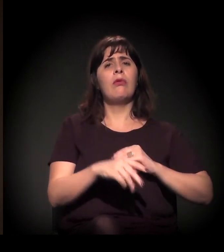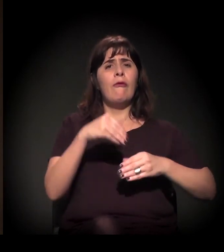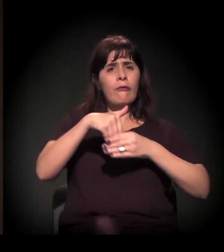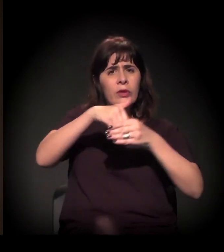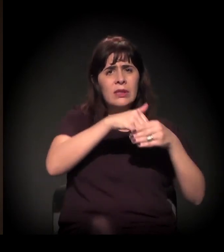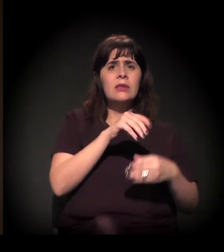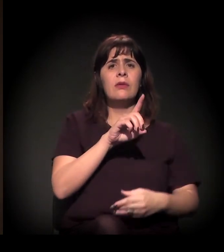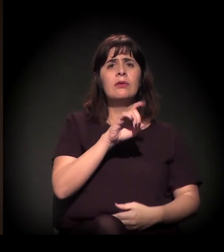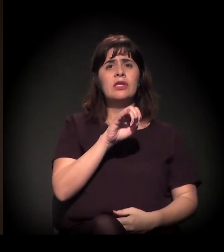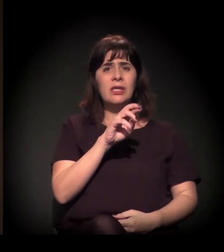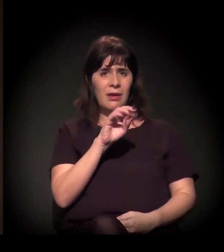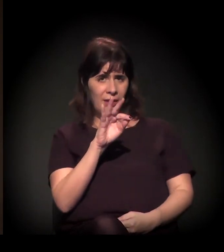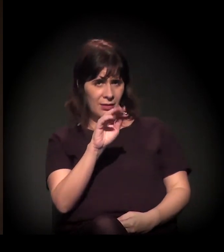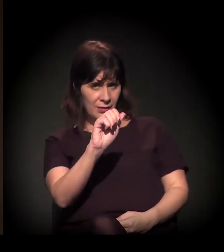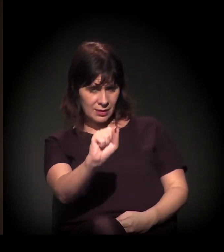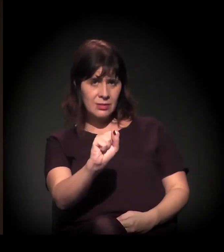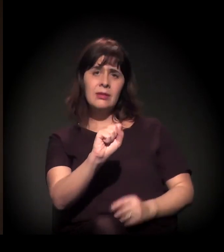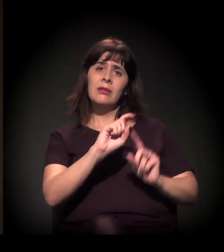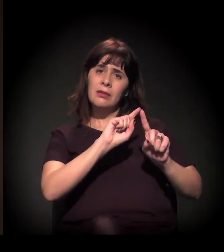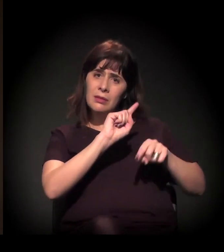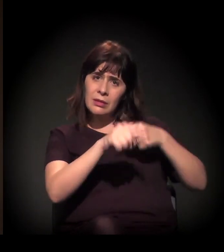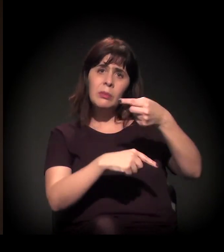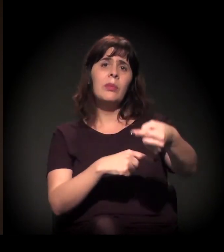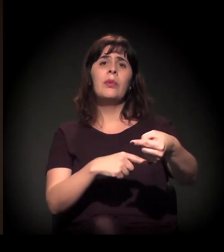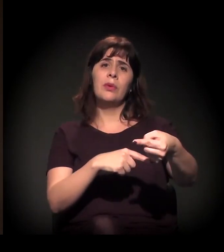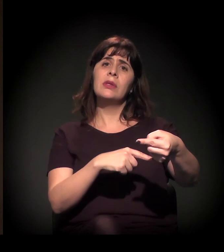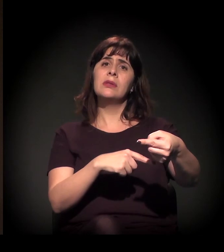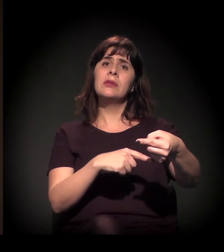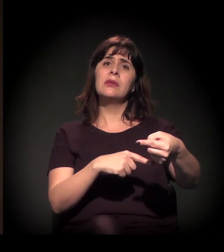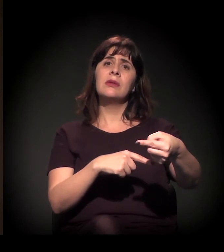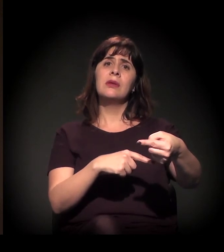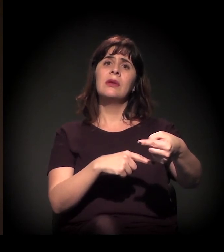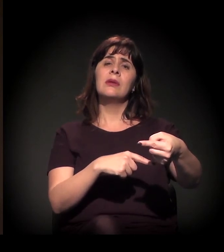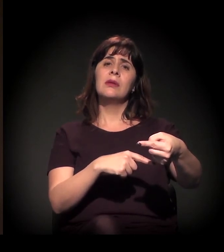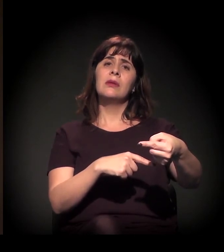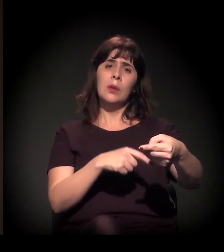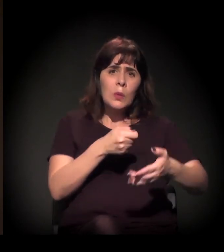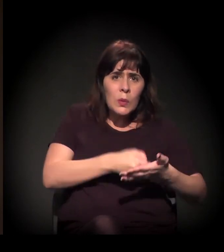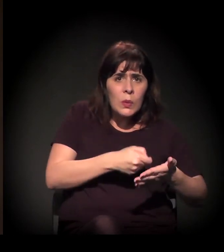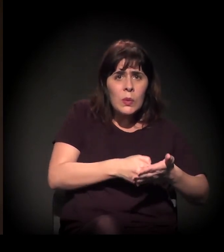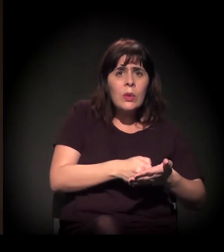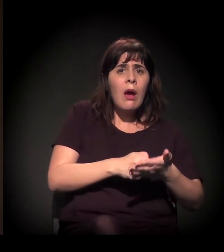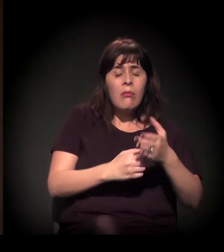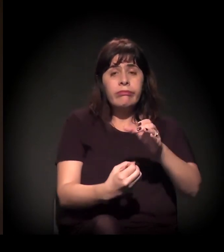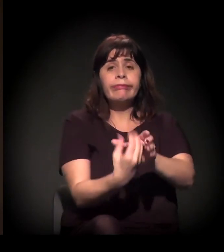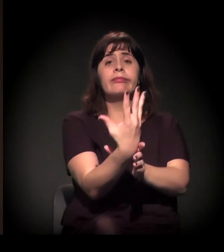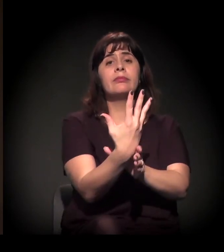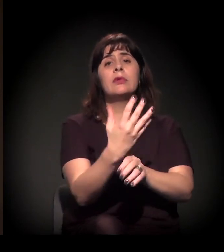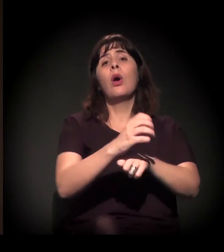e depois o refluxo dessa luta emergiu também o processo de Constituinte de 1988,